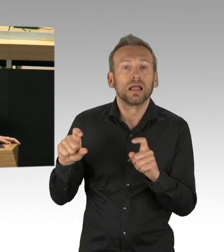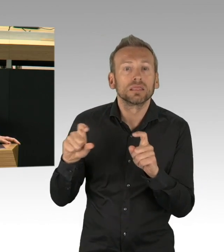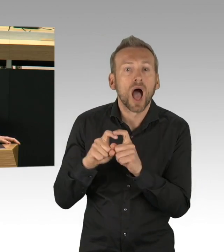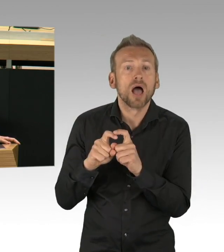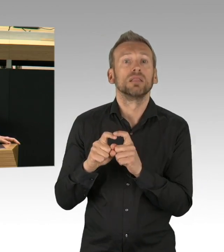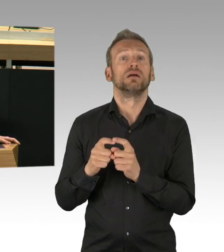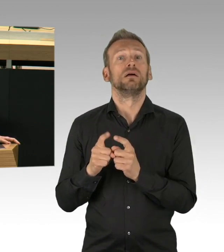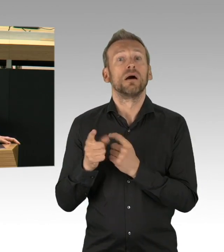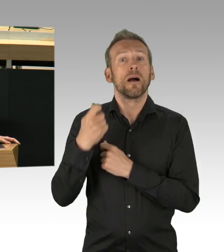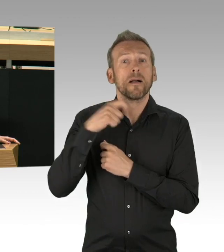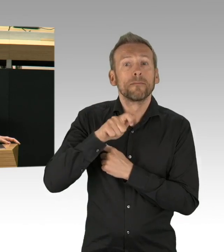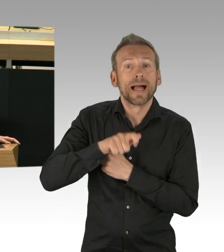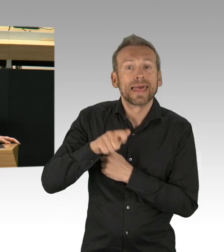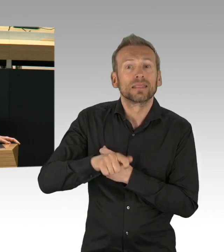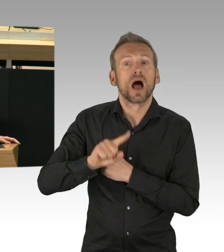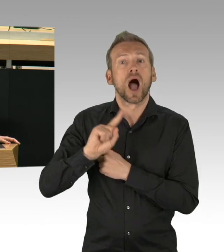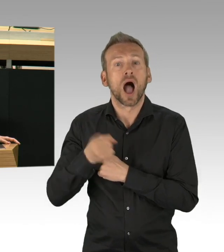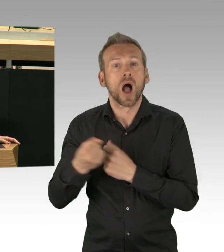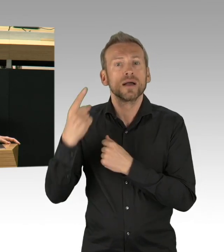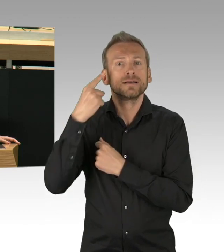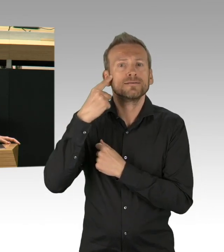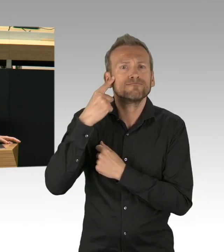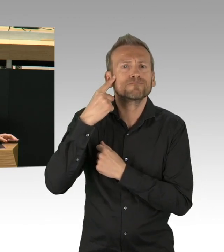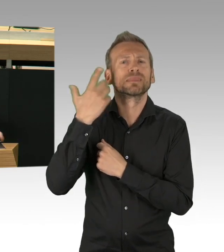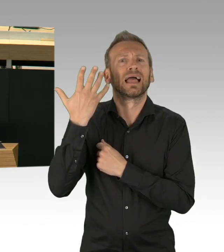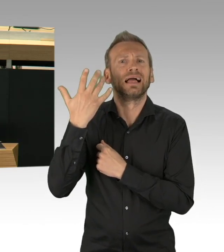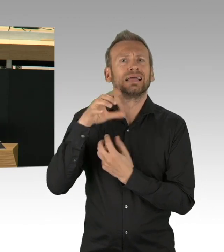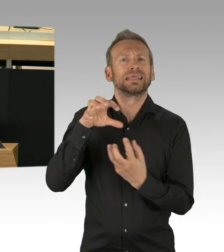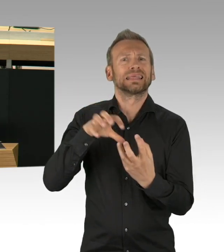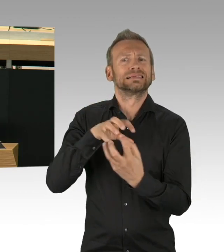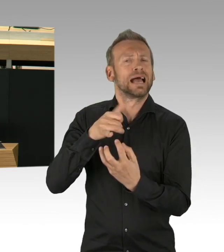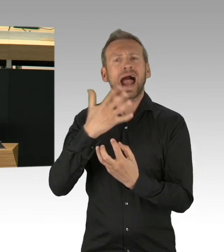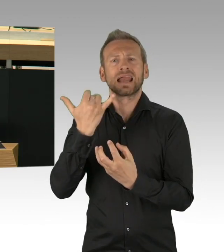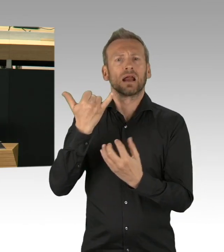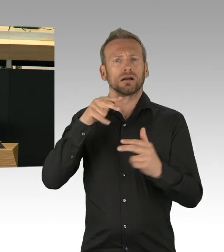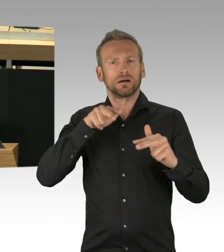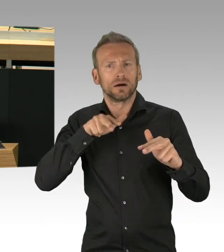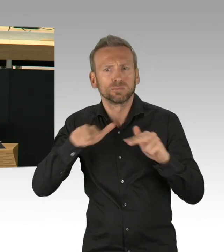Erste Kontaktverbote sind gelockert, die Stimmung auf der Straße erinnert schon fast an den Zustand